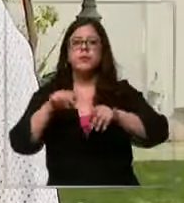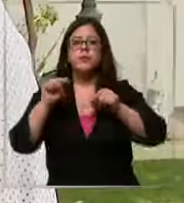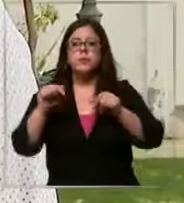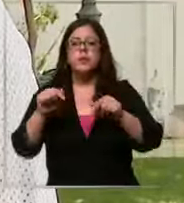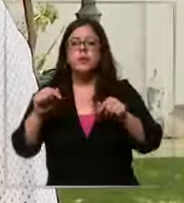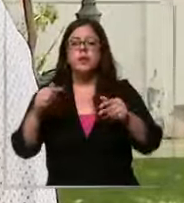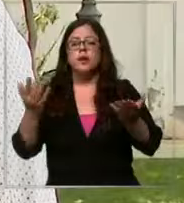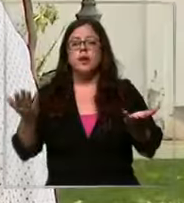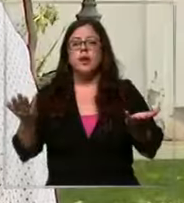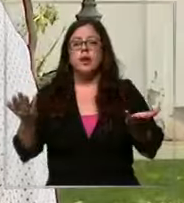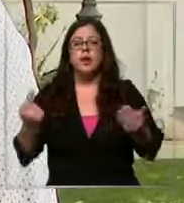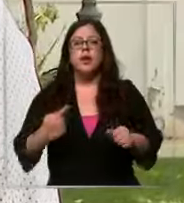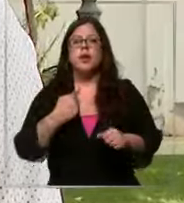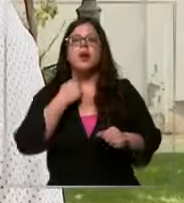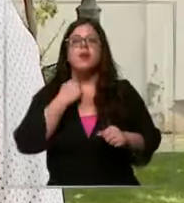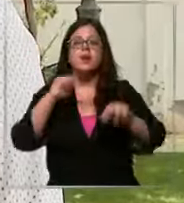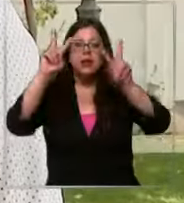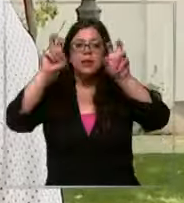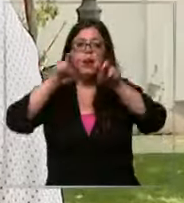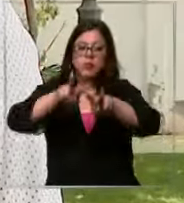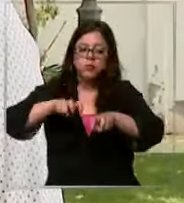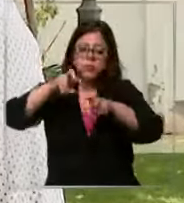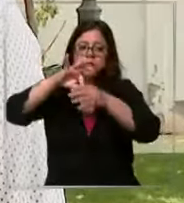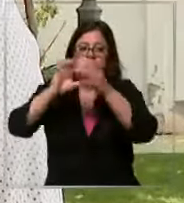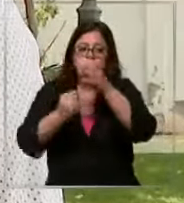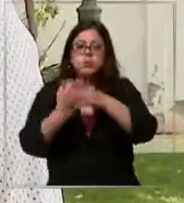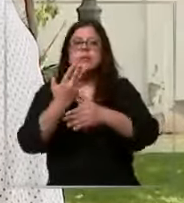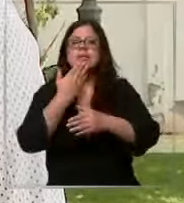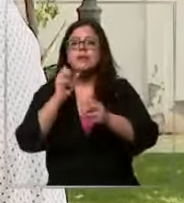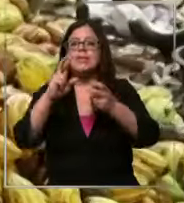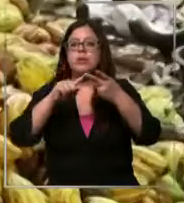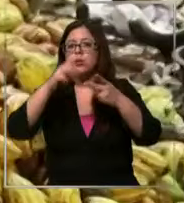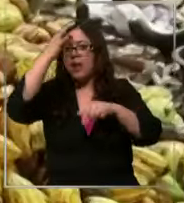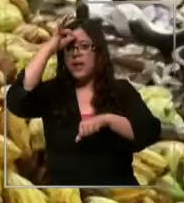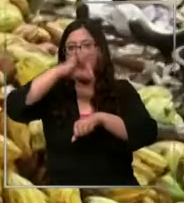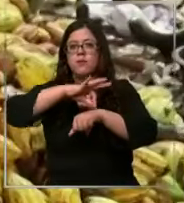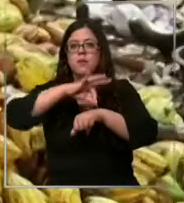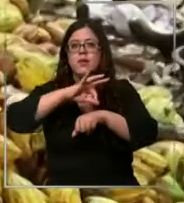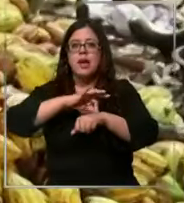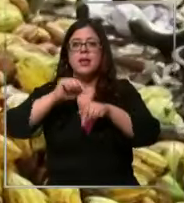es cierto repercute en el cultivo y lo segundo son las enfermedades desde el cultivo de cacao